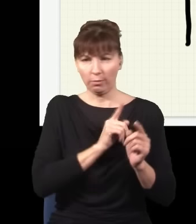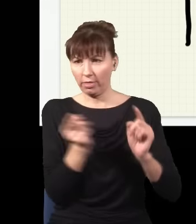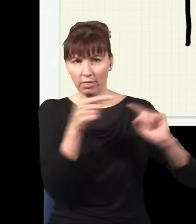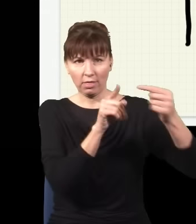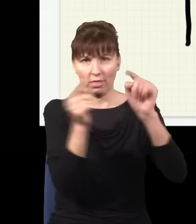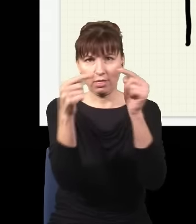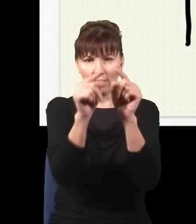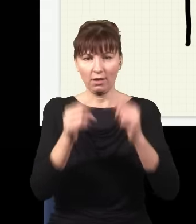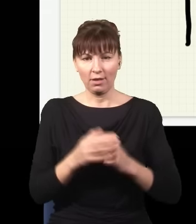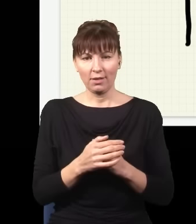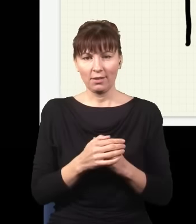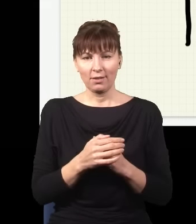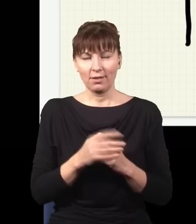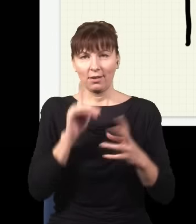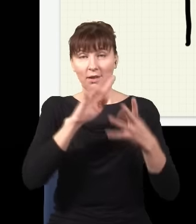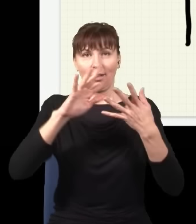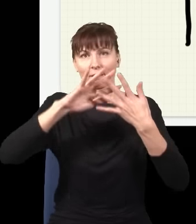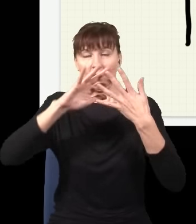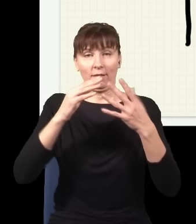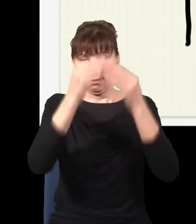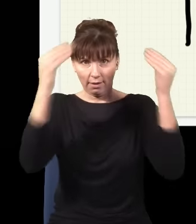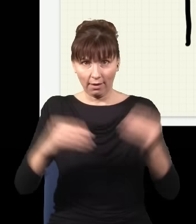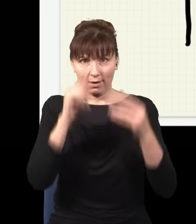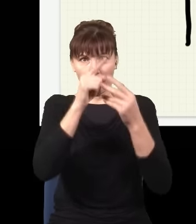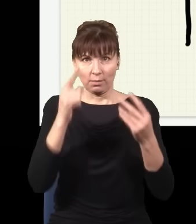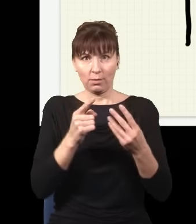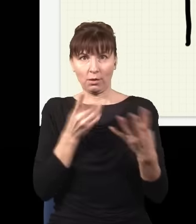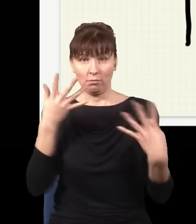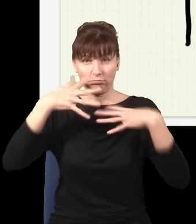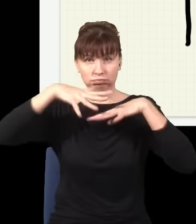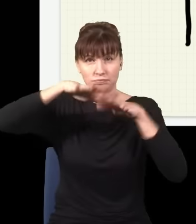się na siebie na ekranie nakładała, interferowała sama ze sobą i w wyniku tego dostaję tego typu rozkład